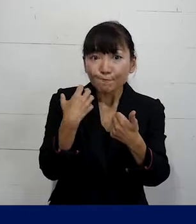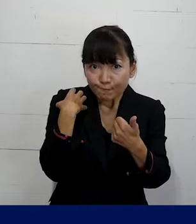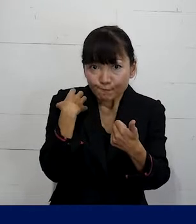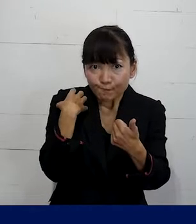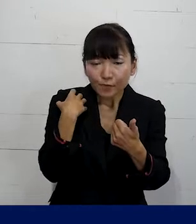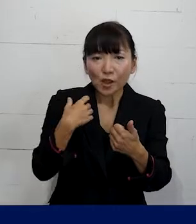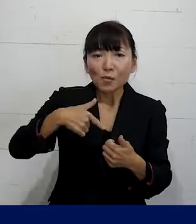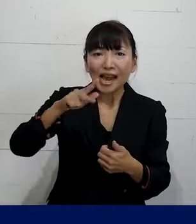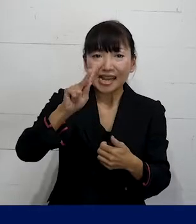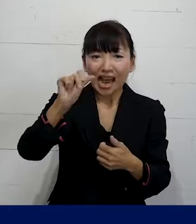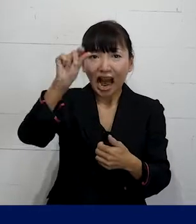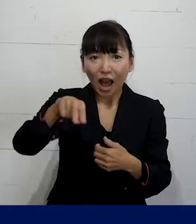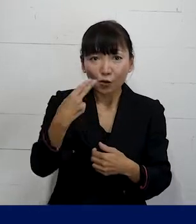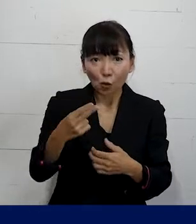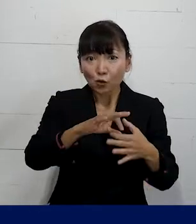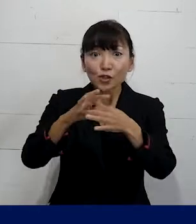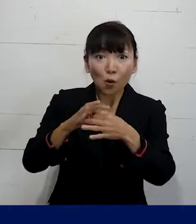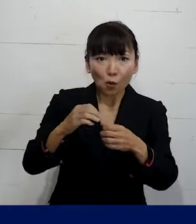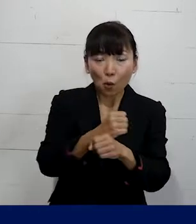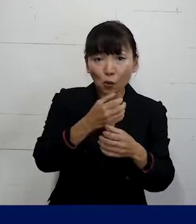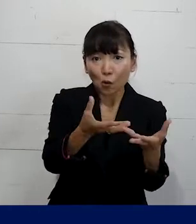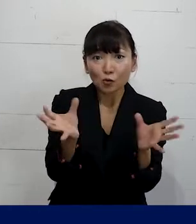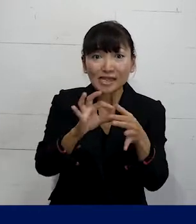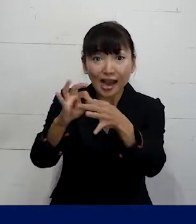プレカリアートユニオンという労働組合が